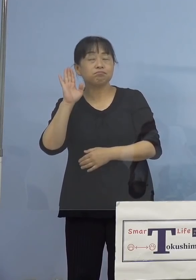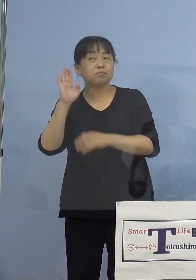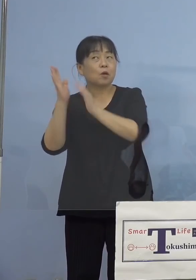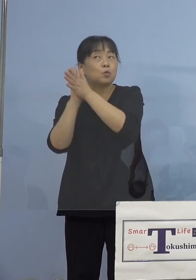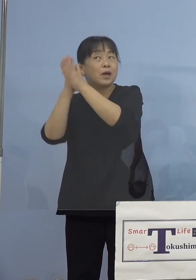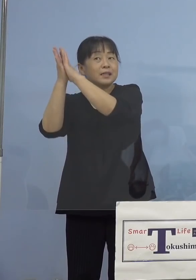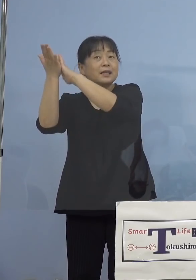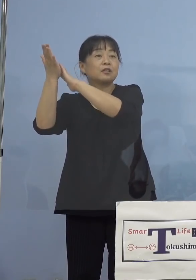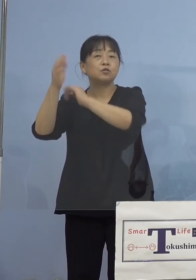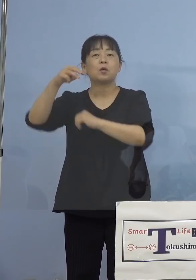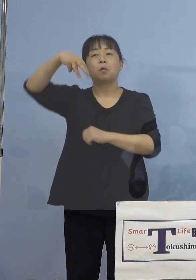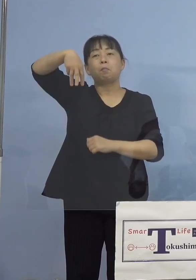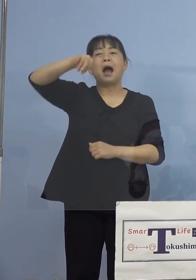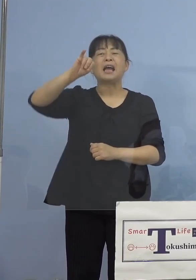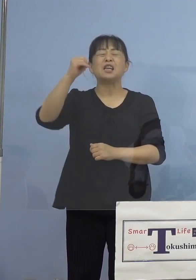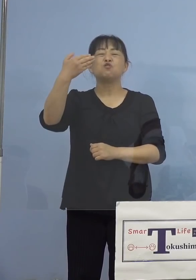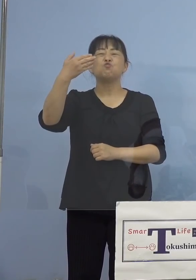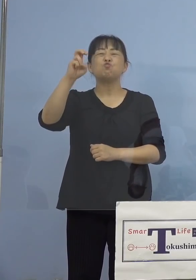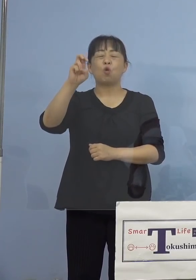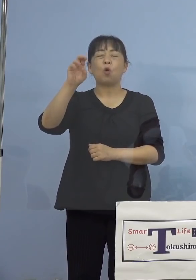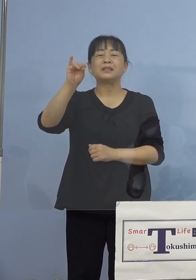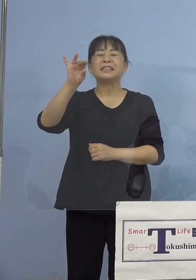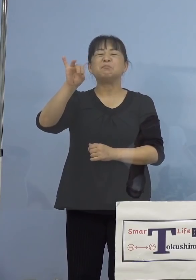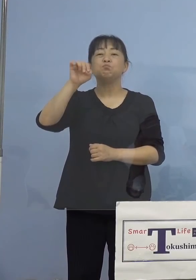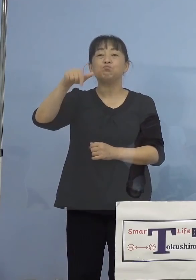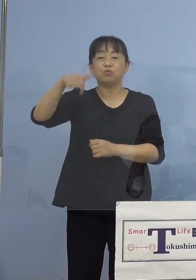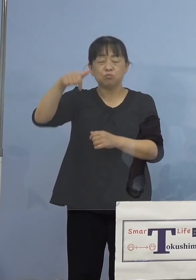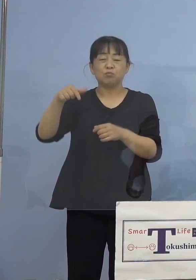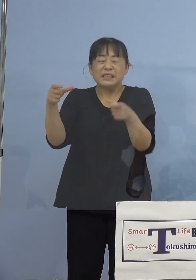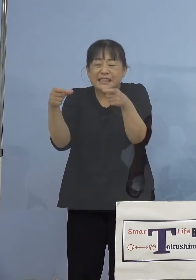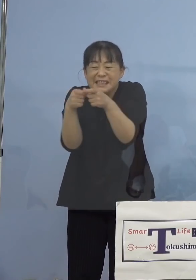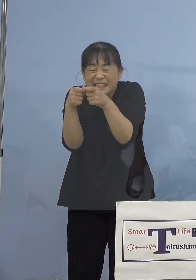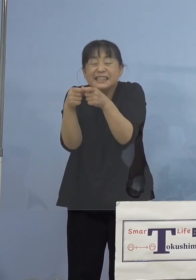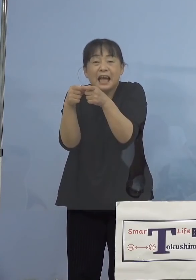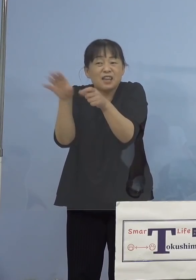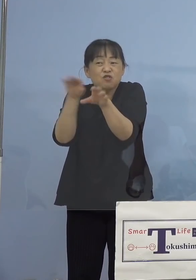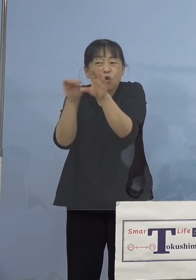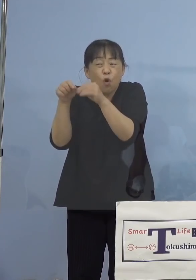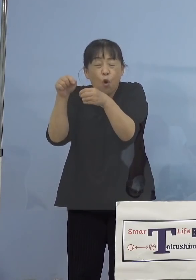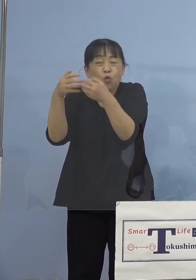マイクロチップ、これが埋め込まれている こうしたSNS上のデマが